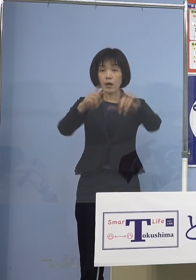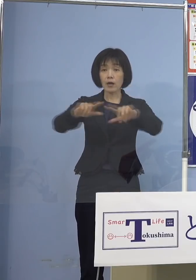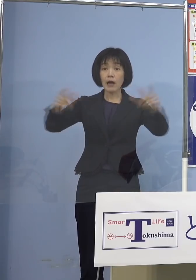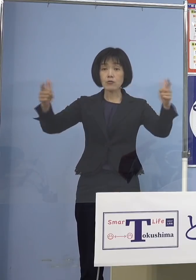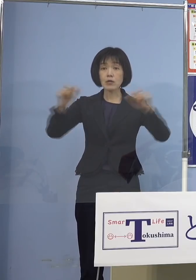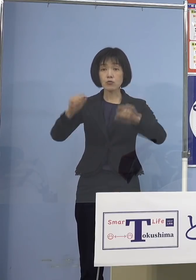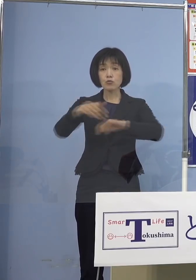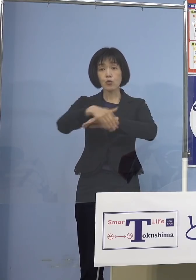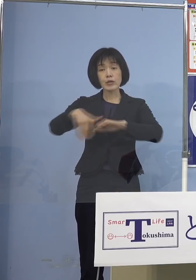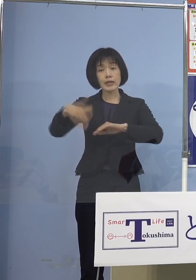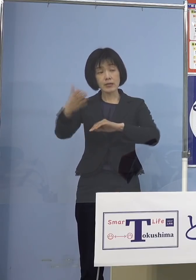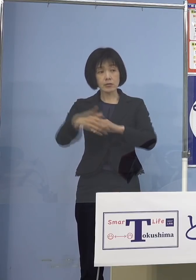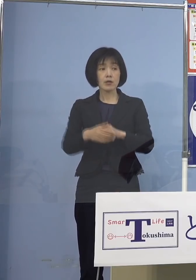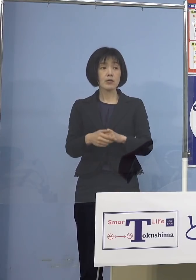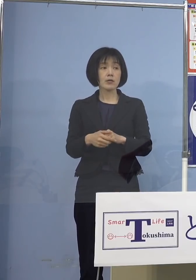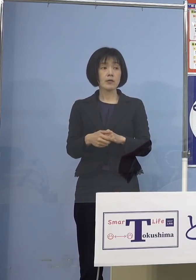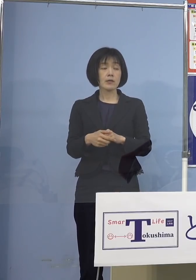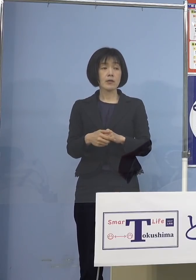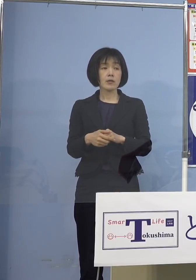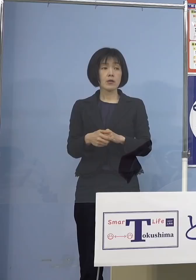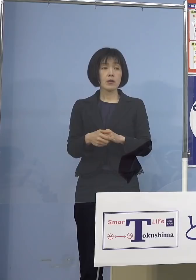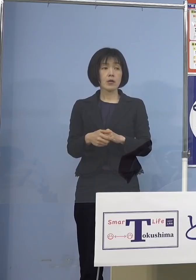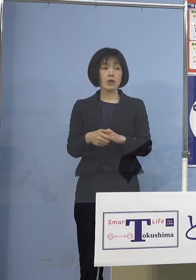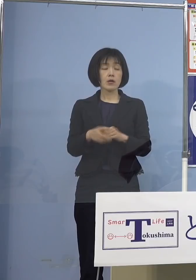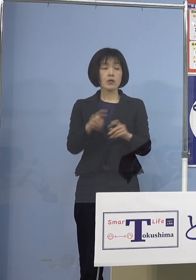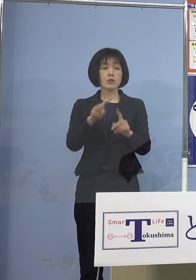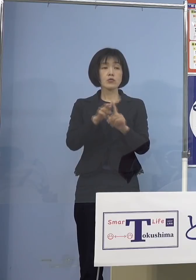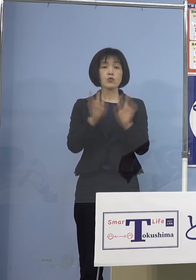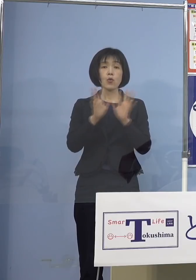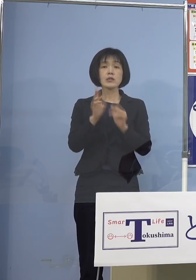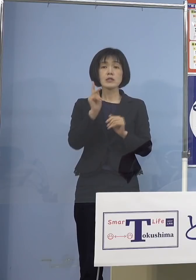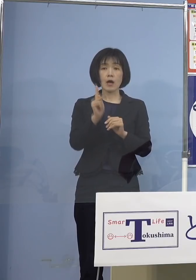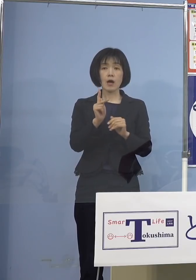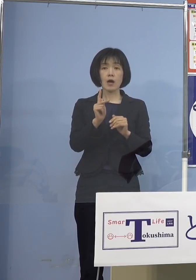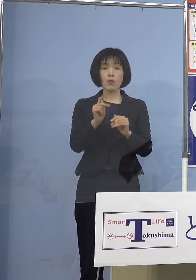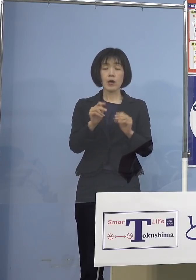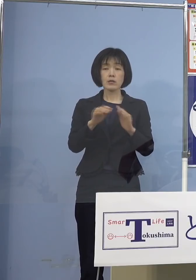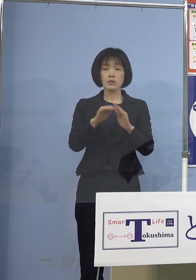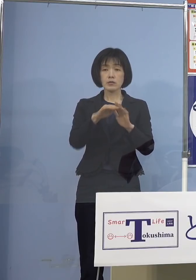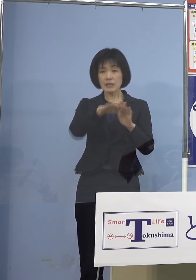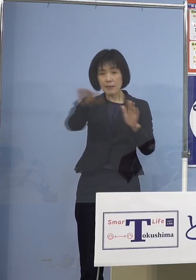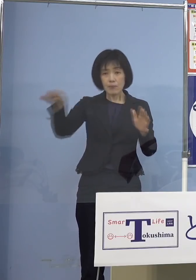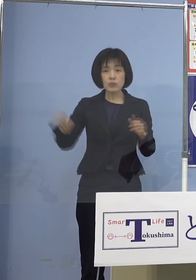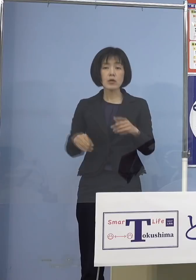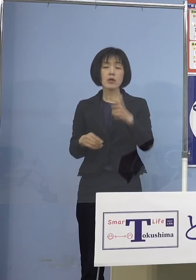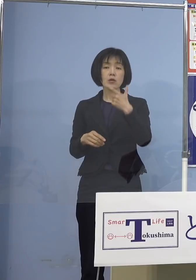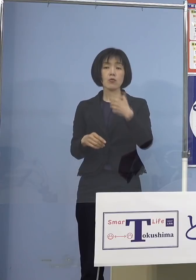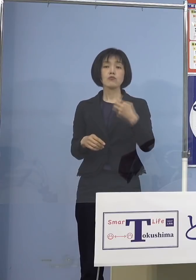小児科医がおられないので もともとは各市町村単位でやっていく